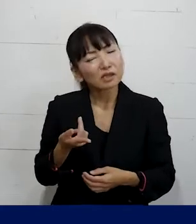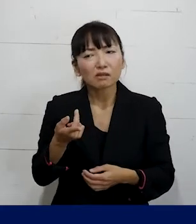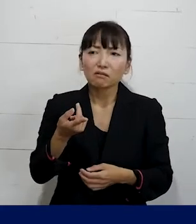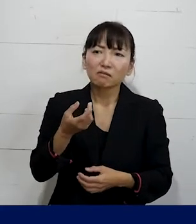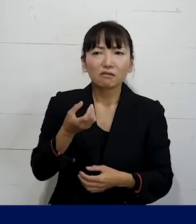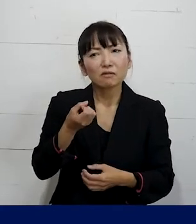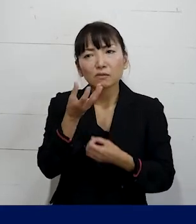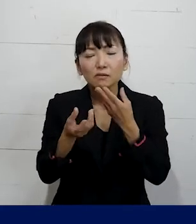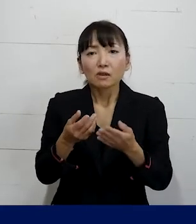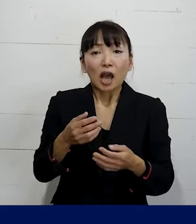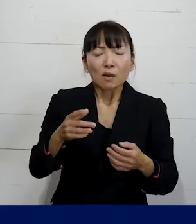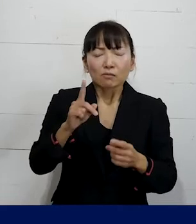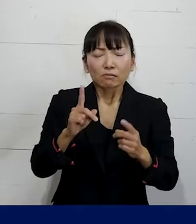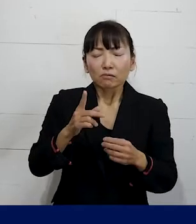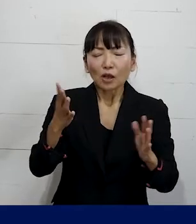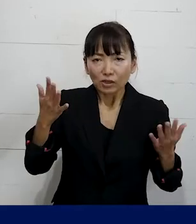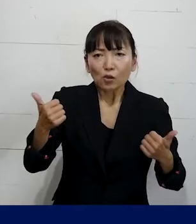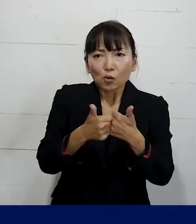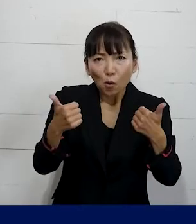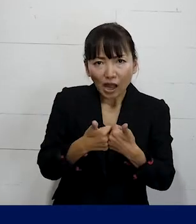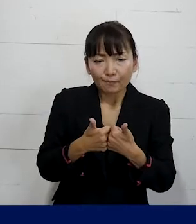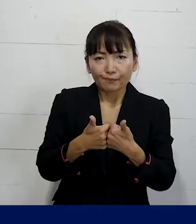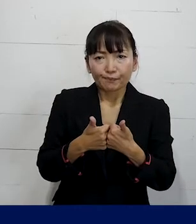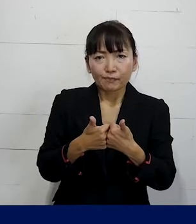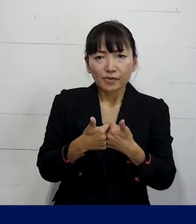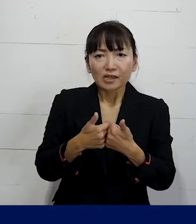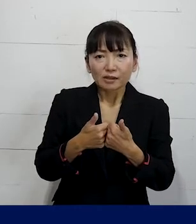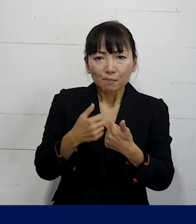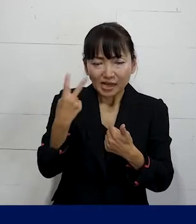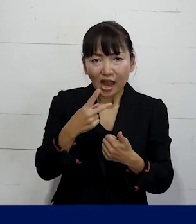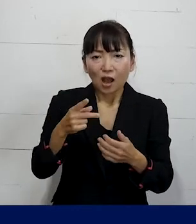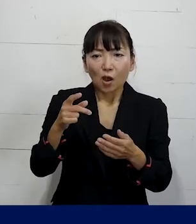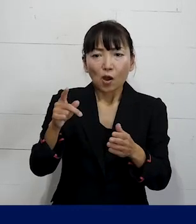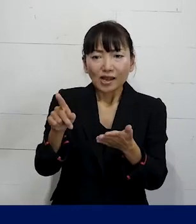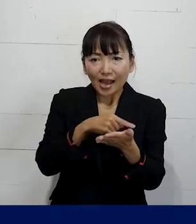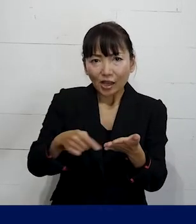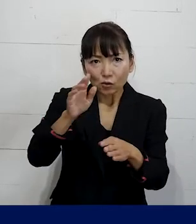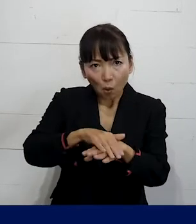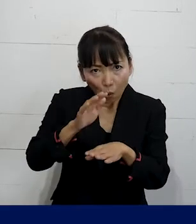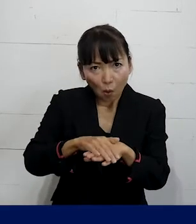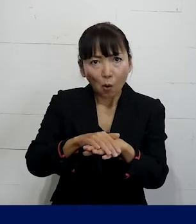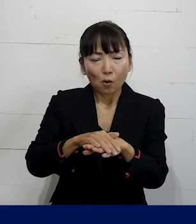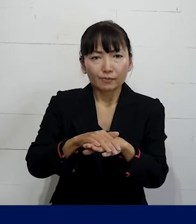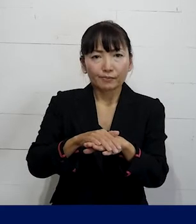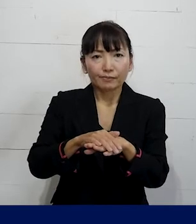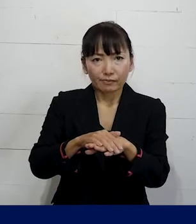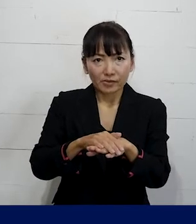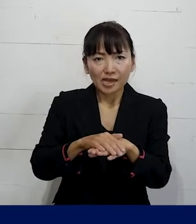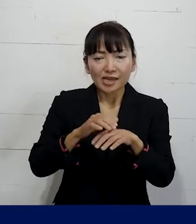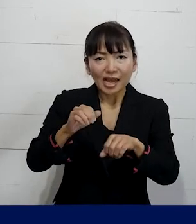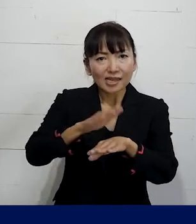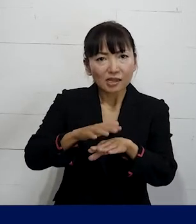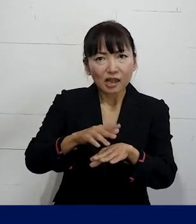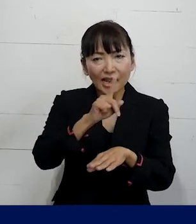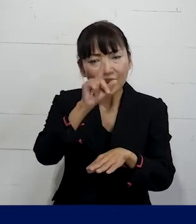相談を聞いた上でどういうレベルでの問題解決が 可能なのかどういう取り組みが可能なのか